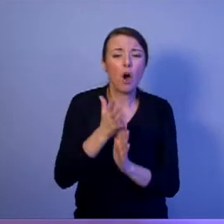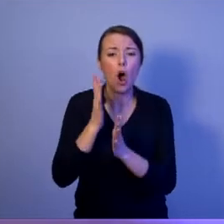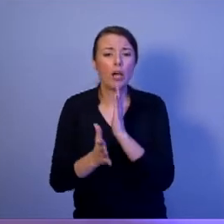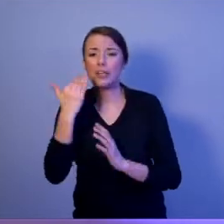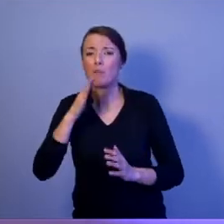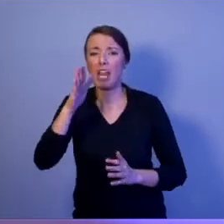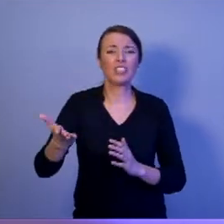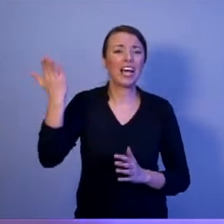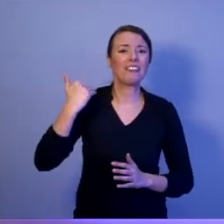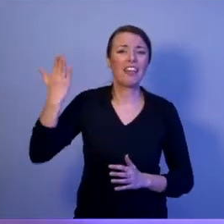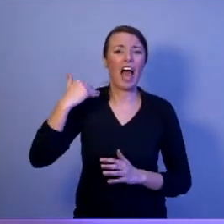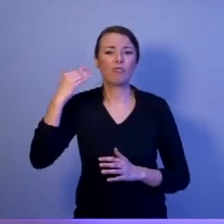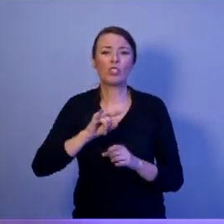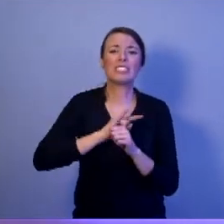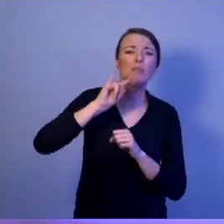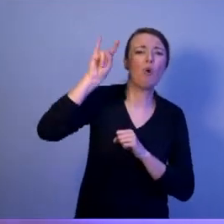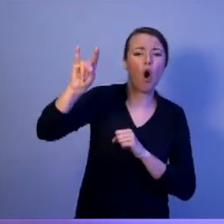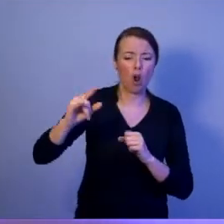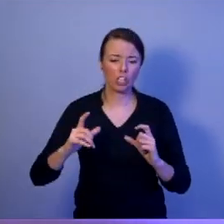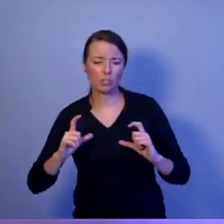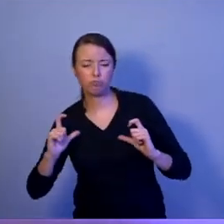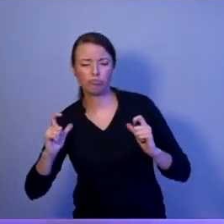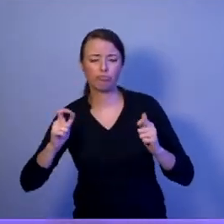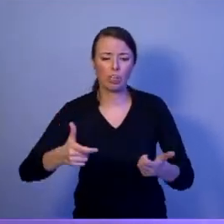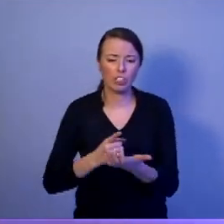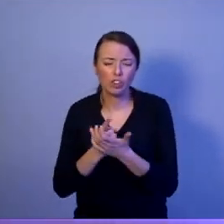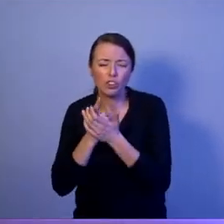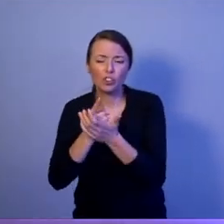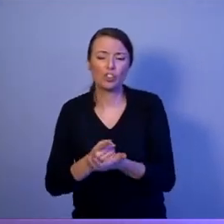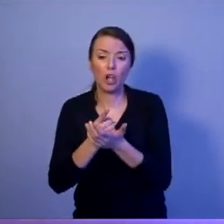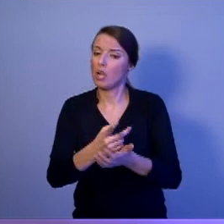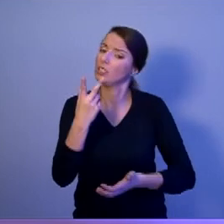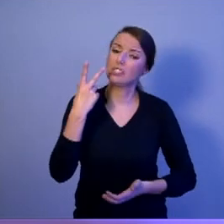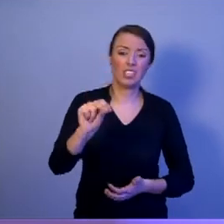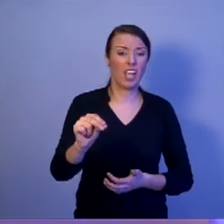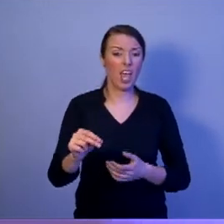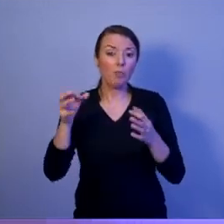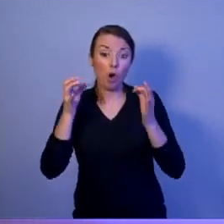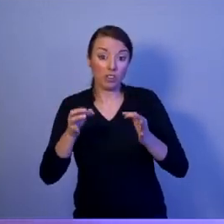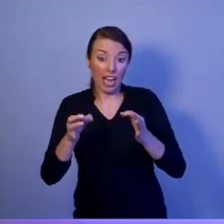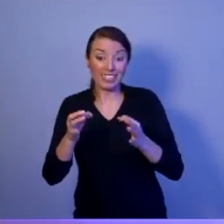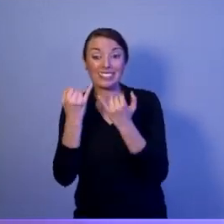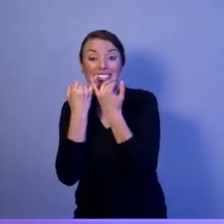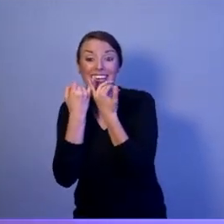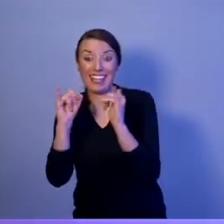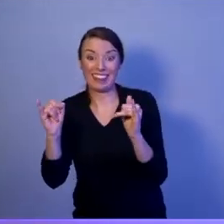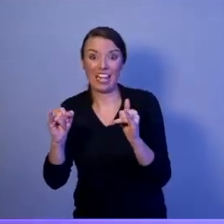Jest nowy wymiar: cyberprzestrzeń. To my potrzebujemy dzisiaj zawodowców,